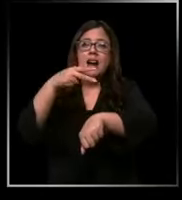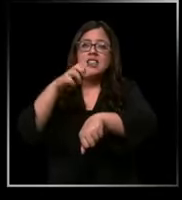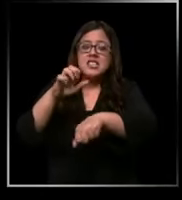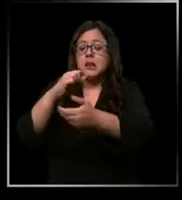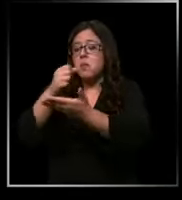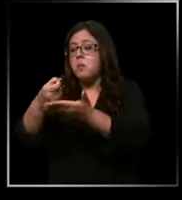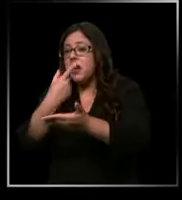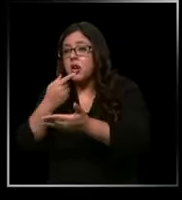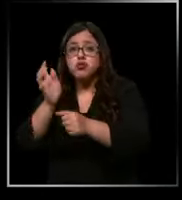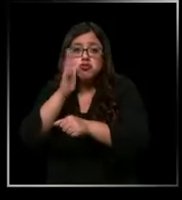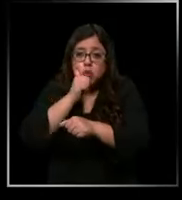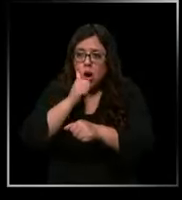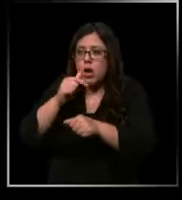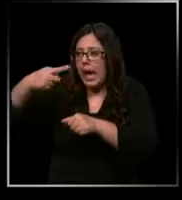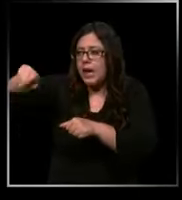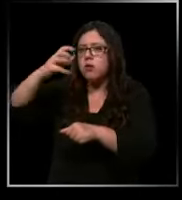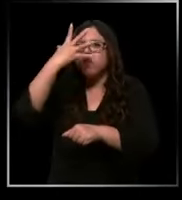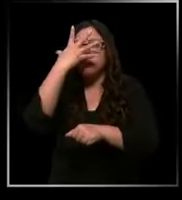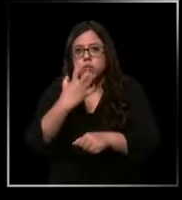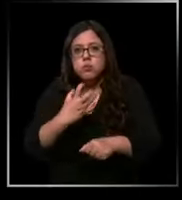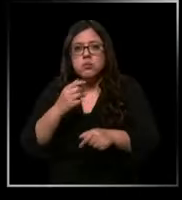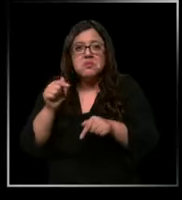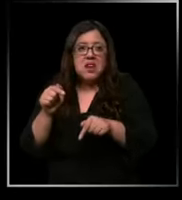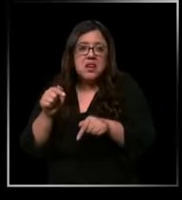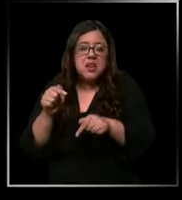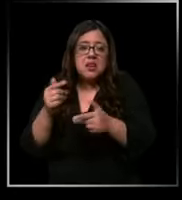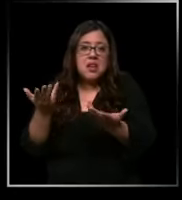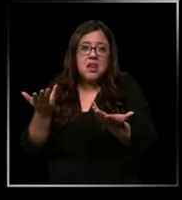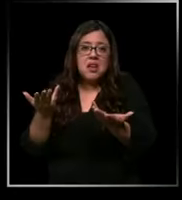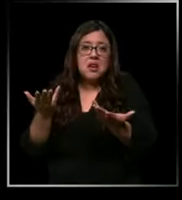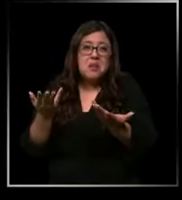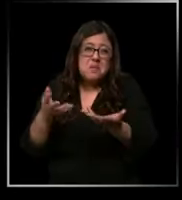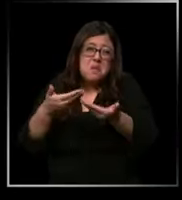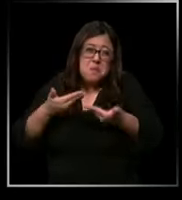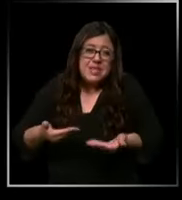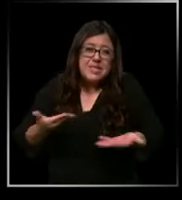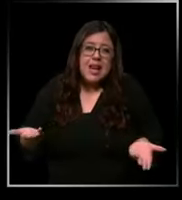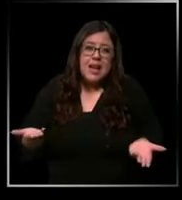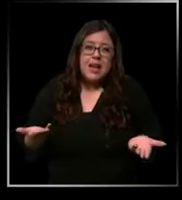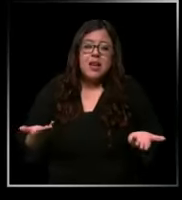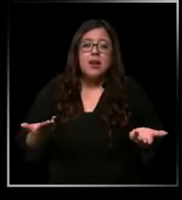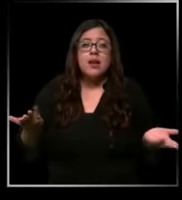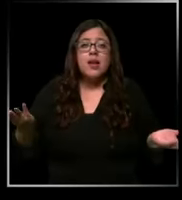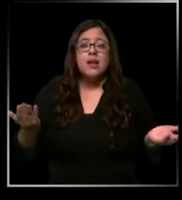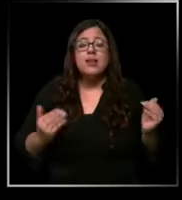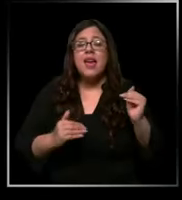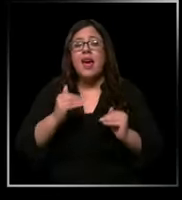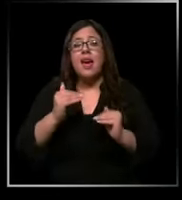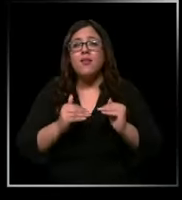se enojan y finalmente no te tratan de la mejor manera no ha pasado que tenemos que reutilizar